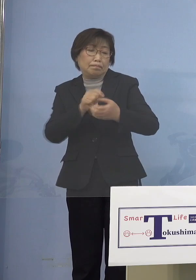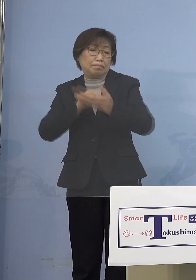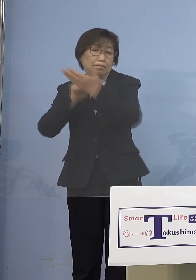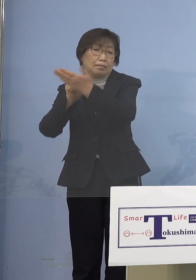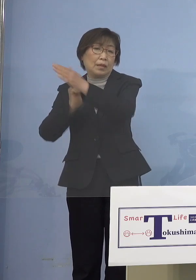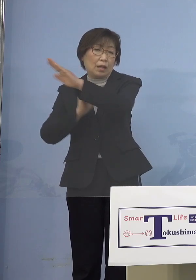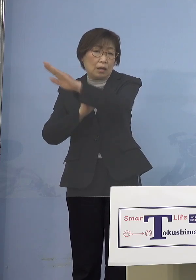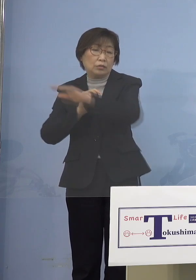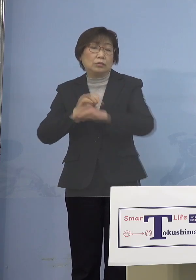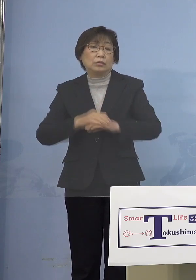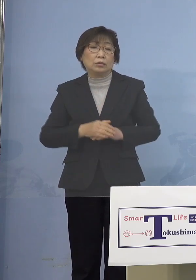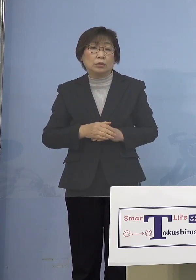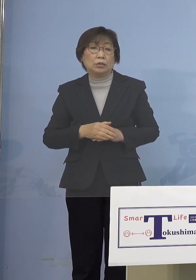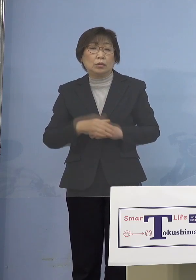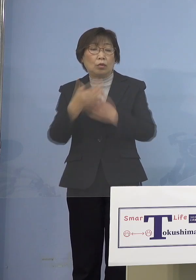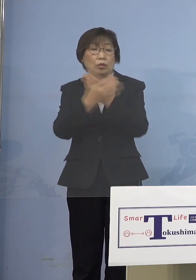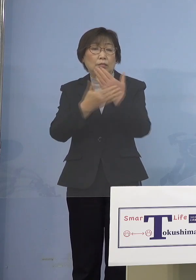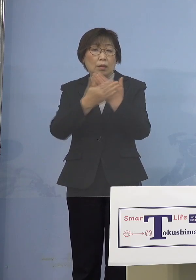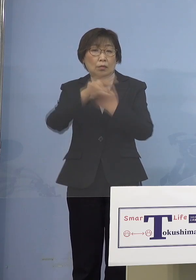是非こうした点も ご理解いただければと